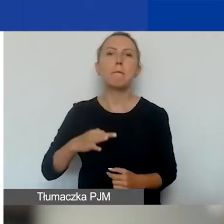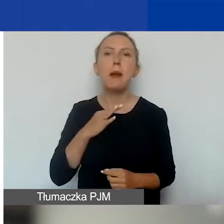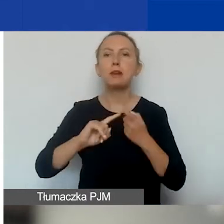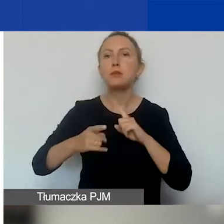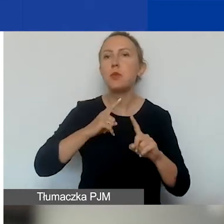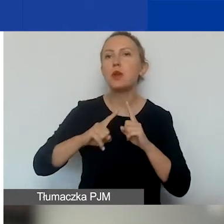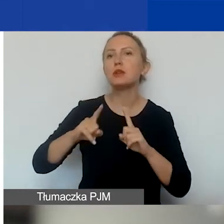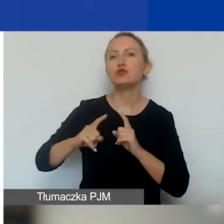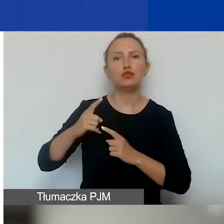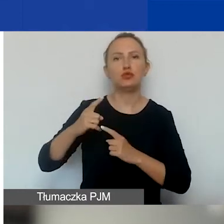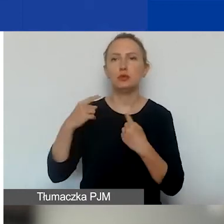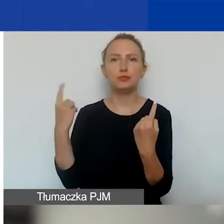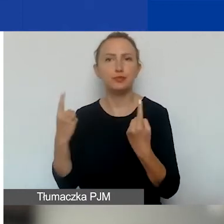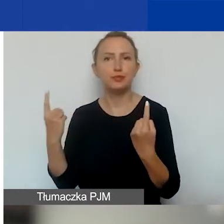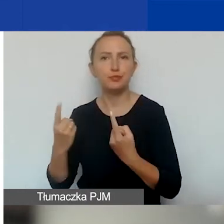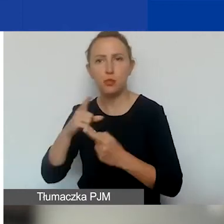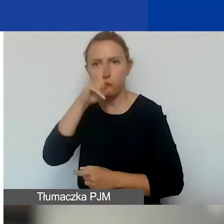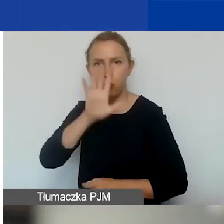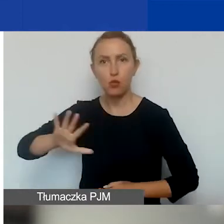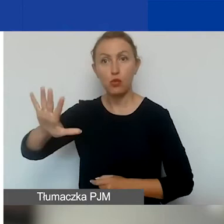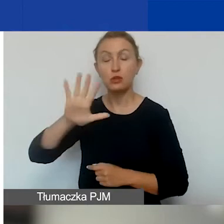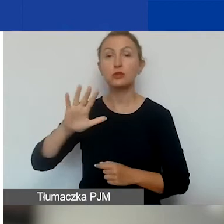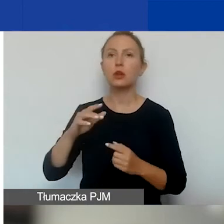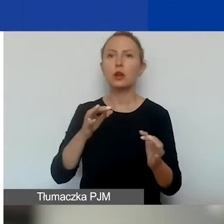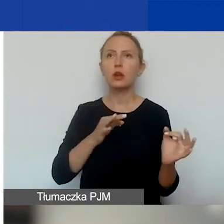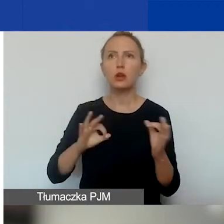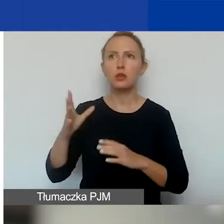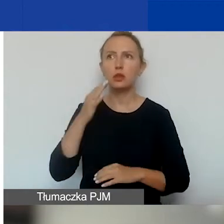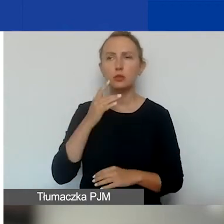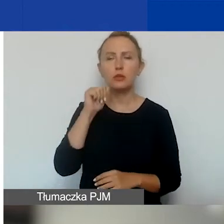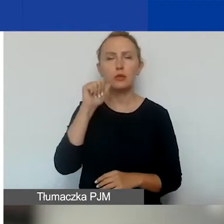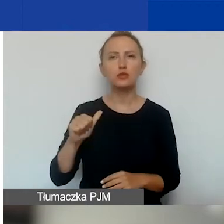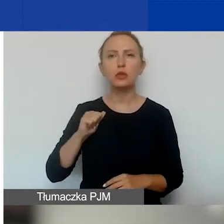i podmiotów komercyjnych. Od razu mówię, bo było wczoraj takie pytanie,